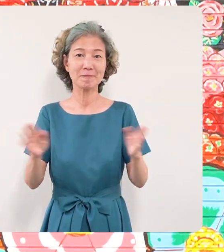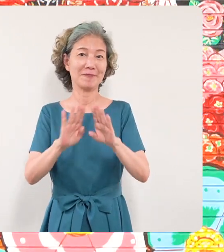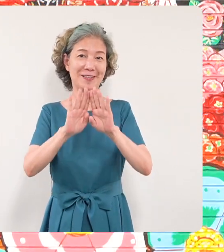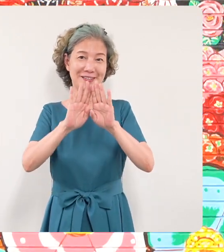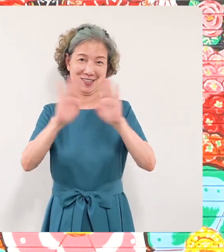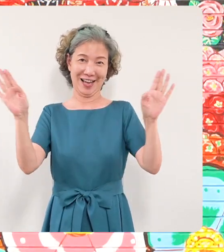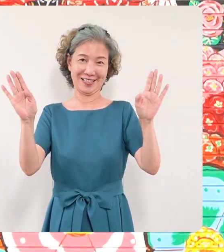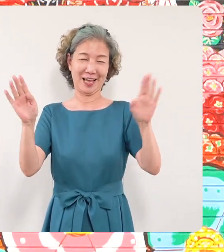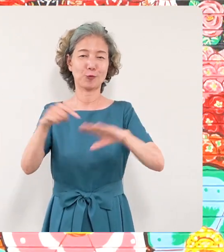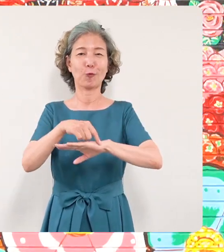予定でございます